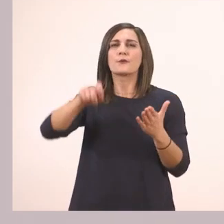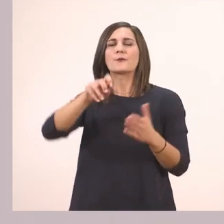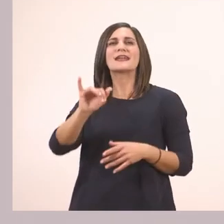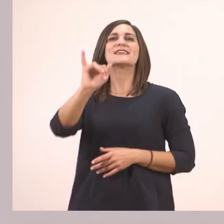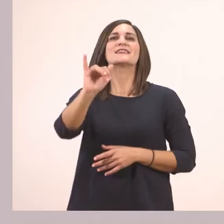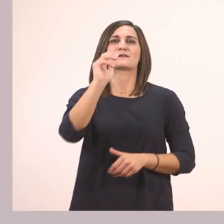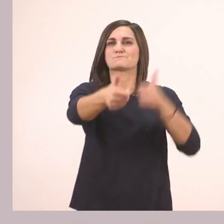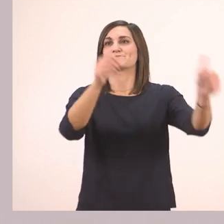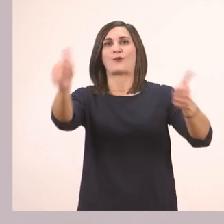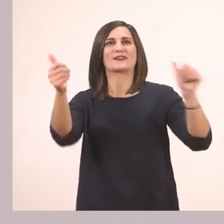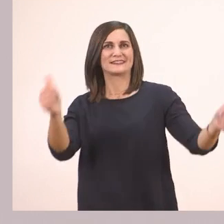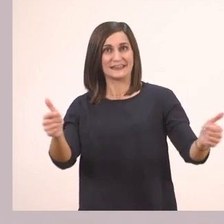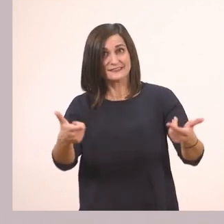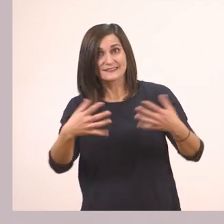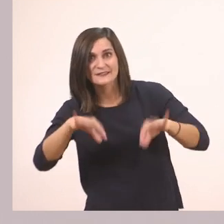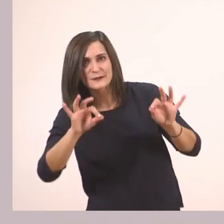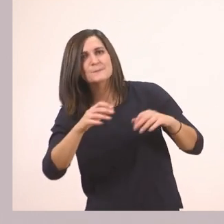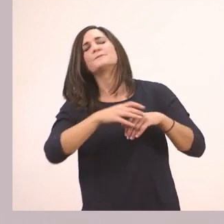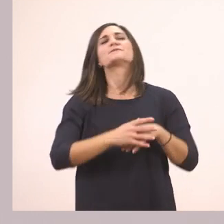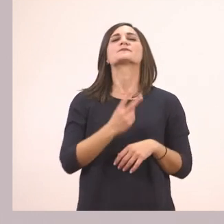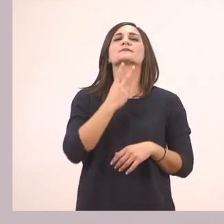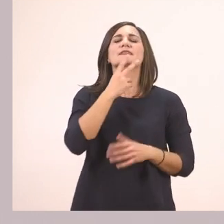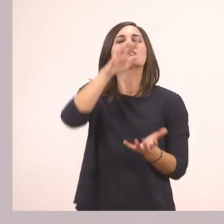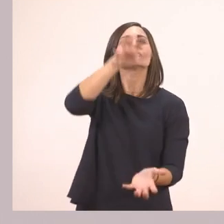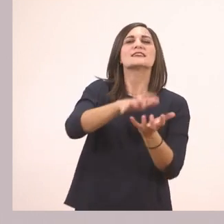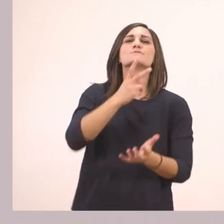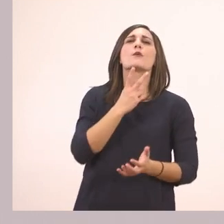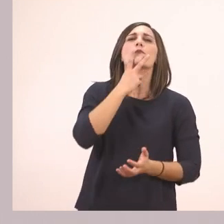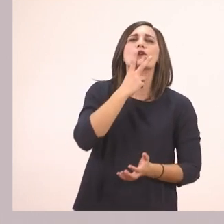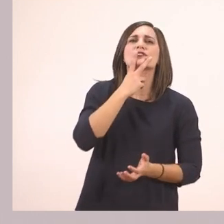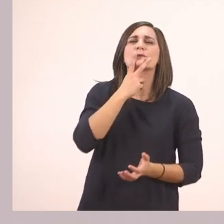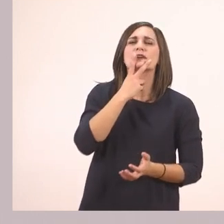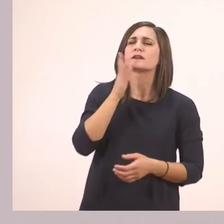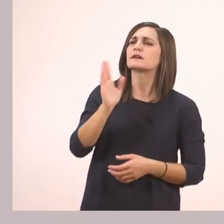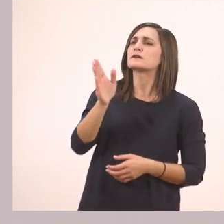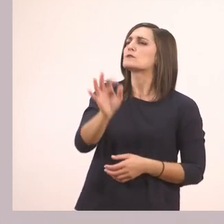Εντάξει; Πάμε! Ιπποπόταμε, που πας;